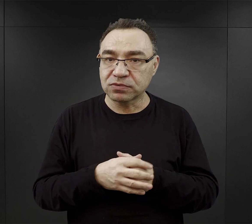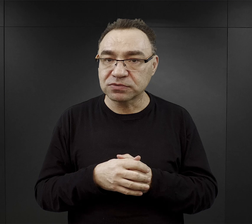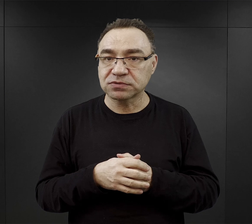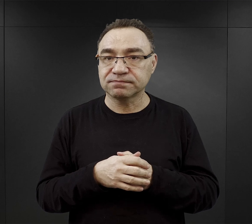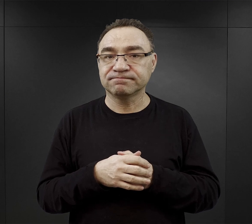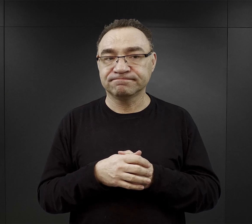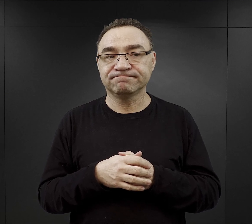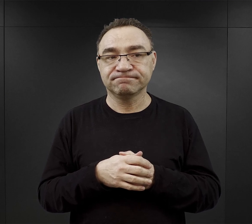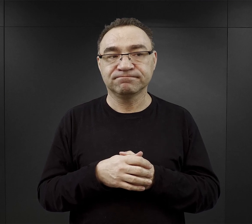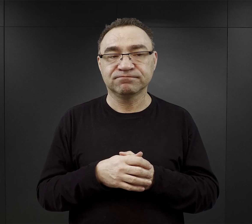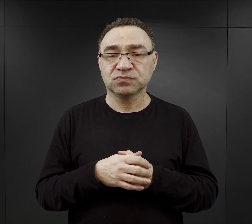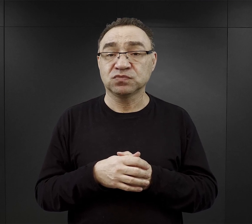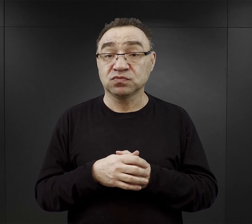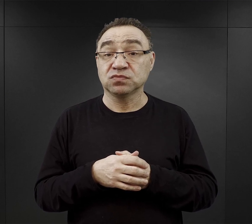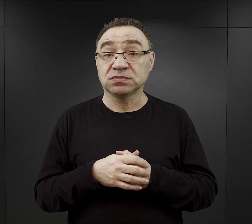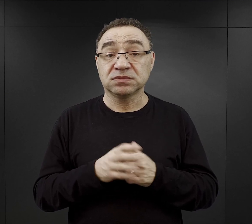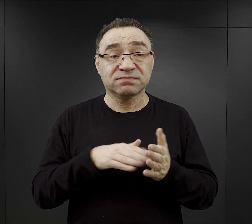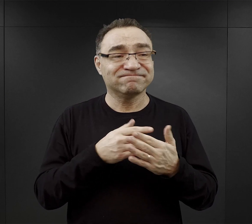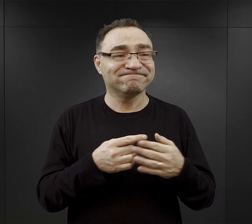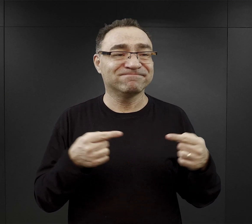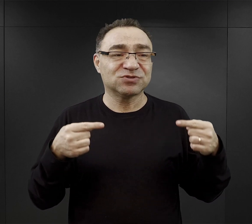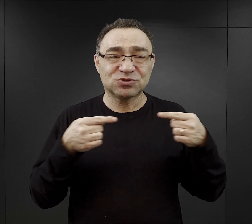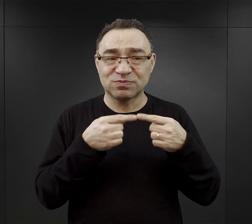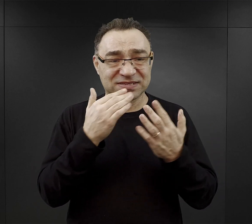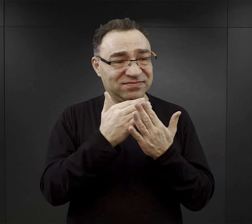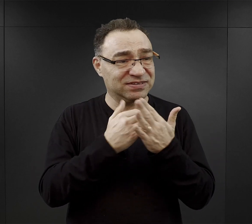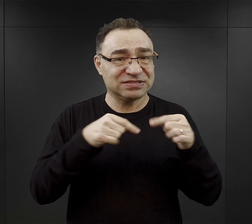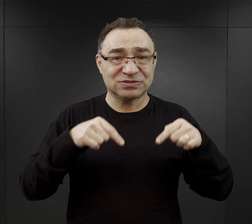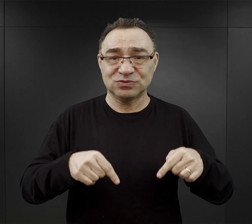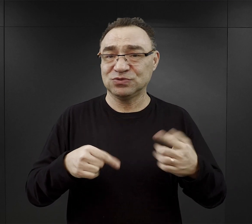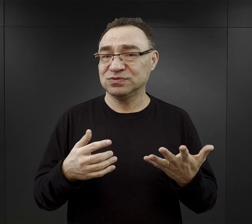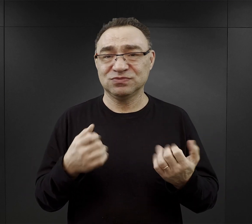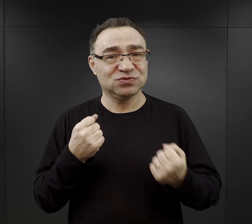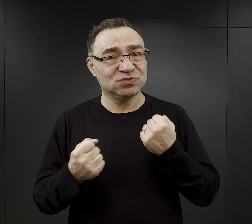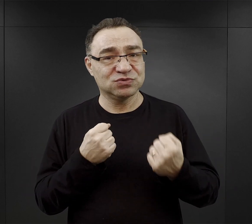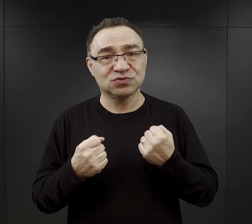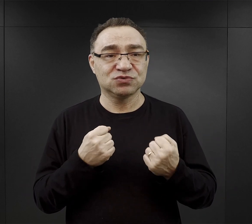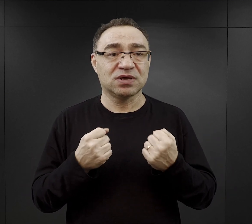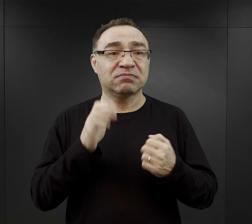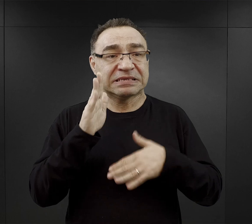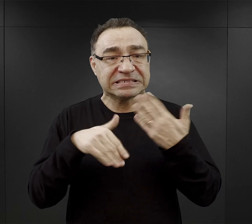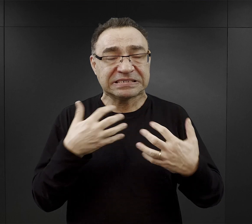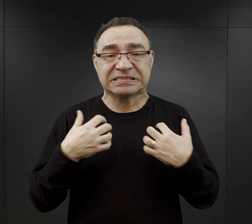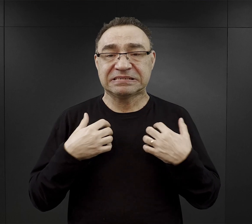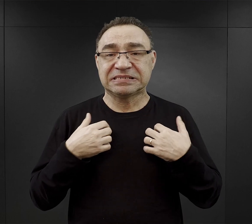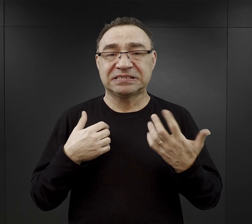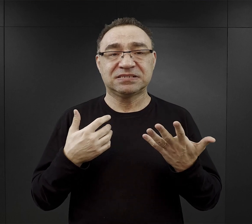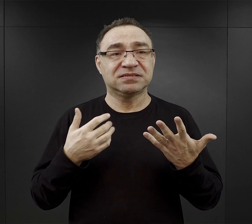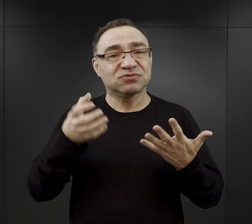Często bardzo trudno było dostosować do tych warunków, a w konsekwencji przeżyć intelektualistom,